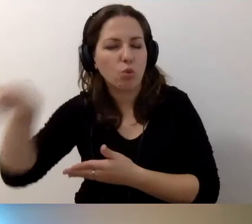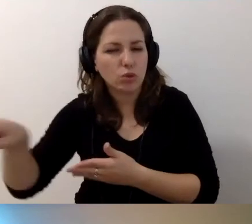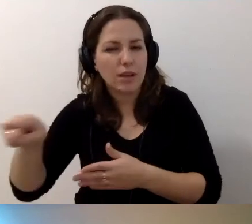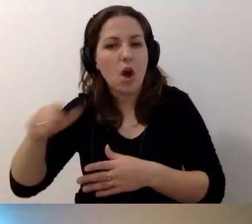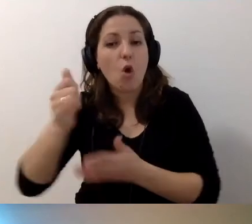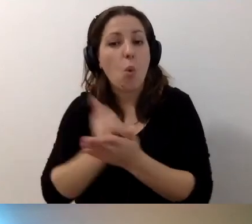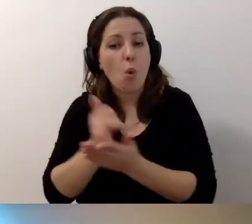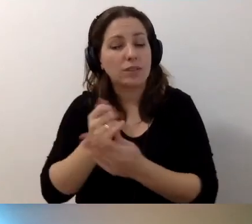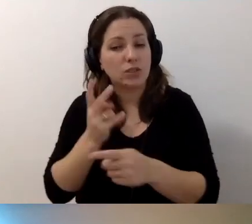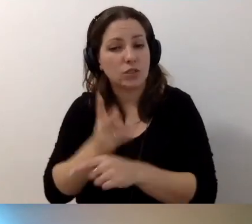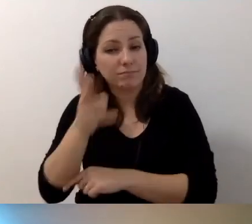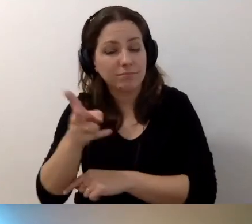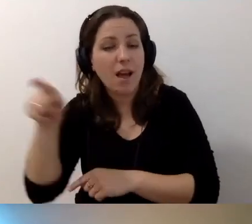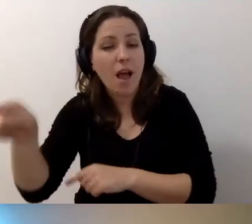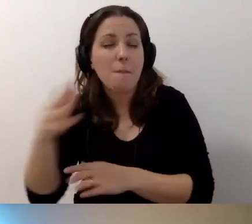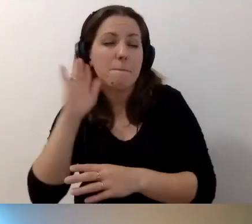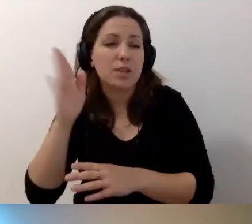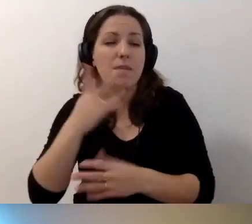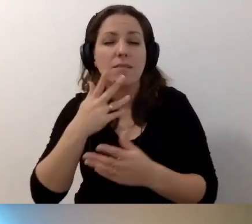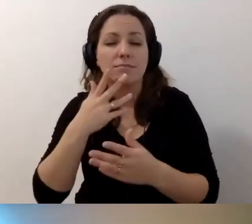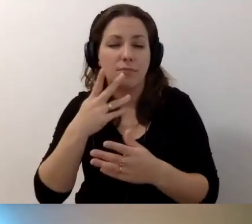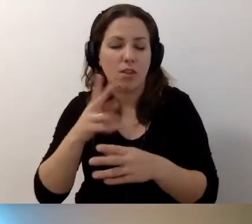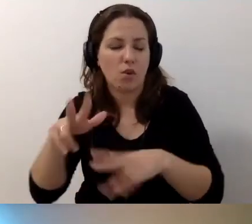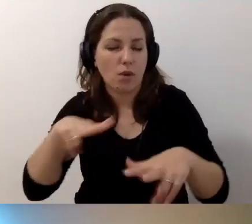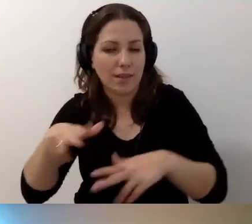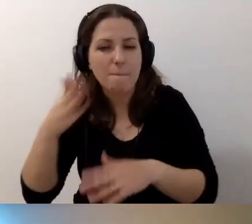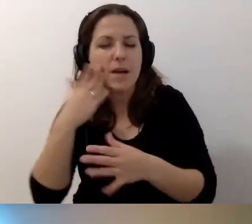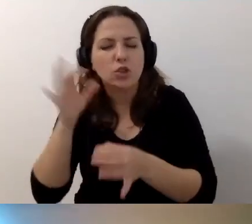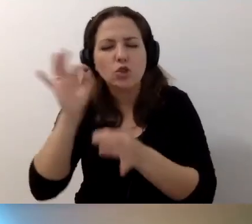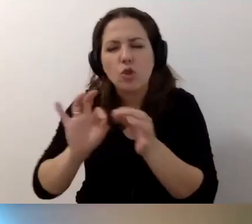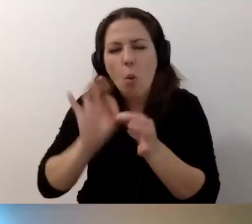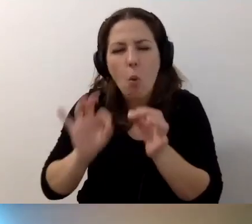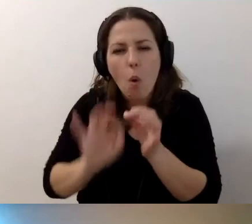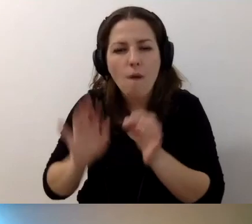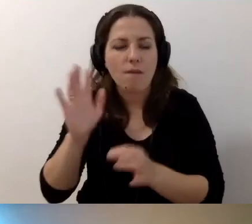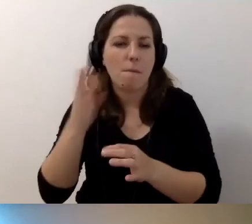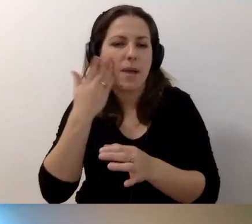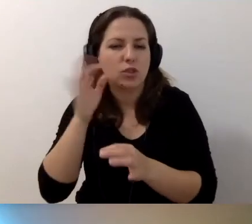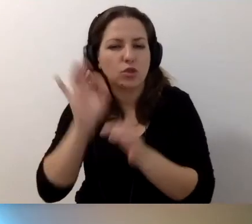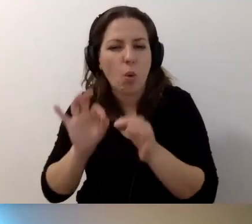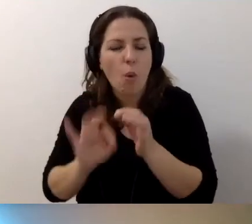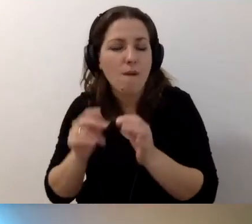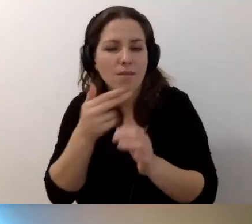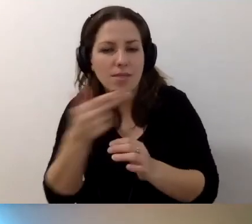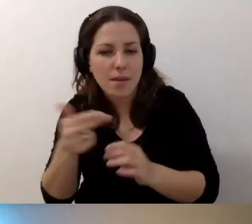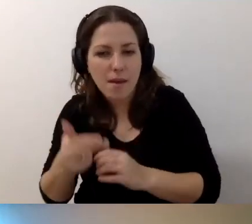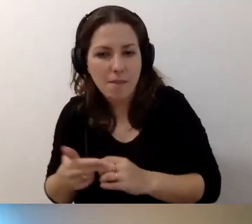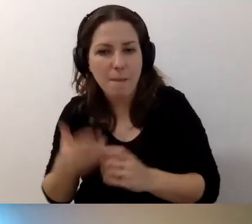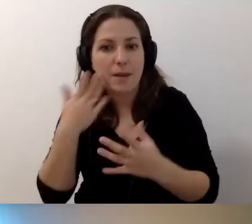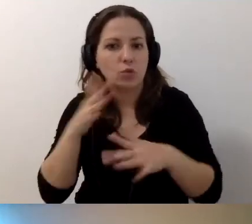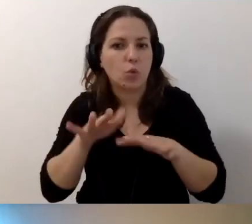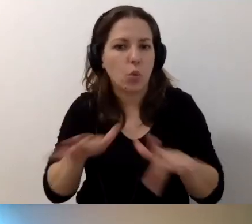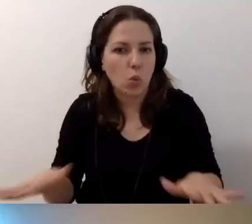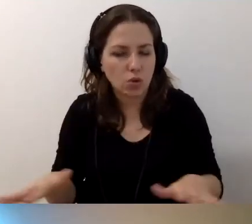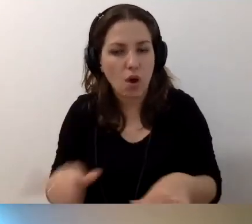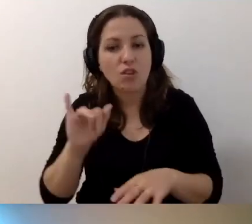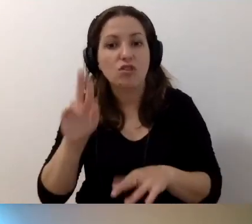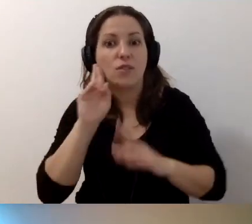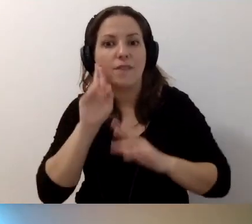gdzie będziemy rozmawiać o różnych sprawach bardzo szczegółowo.